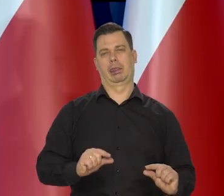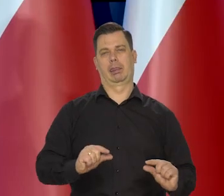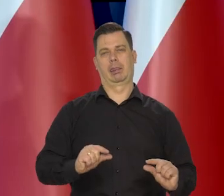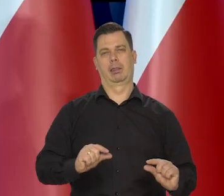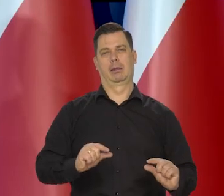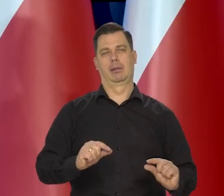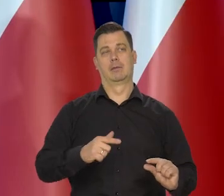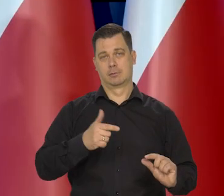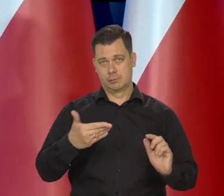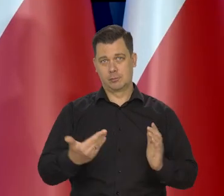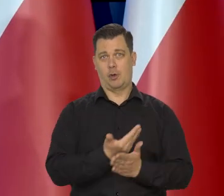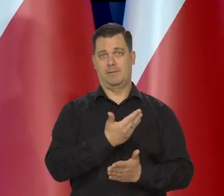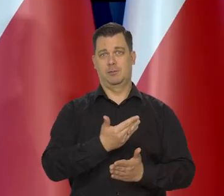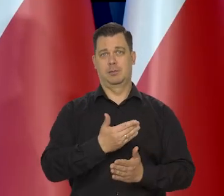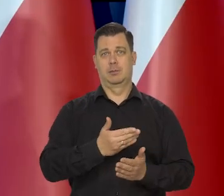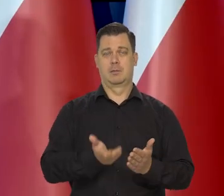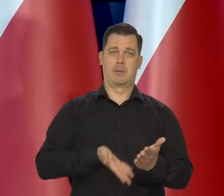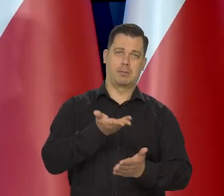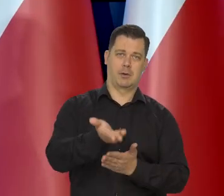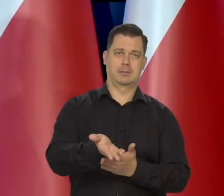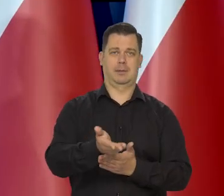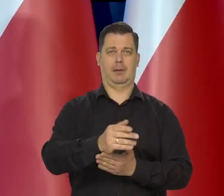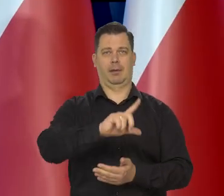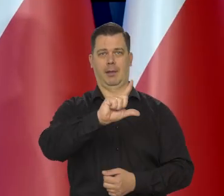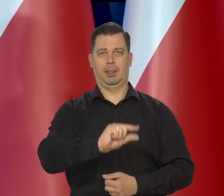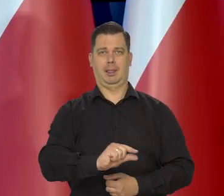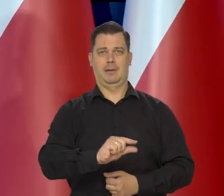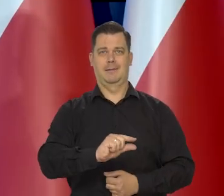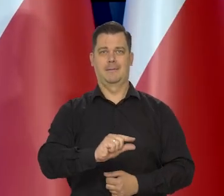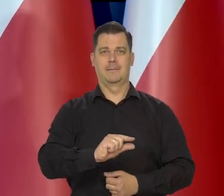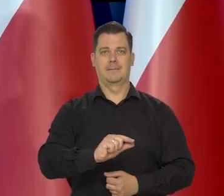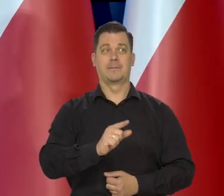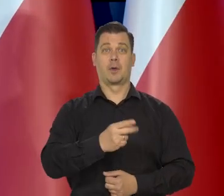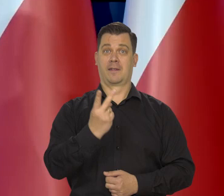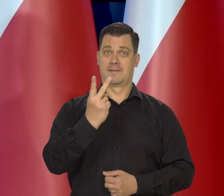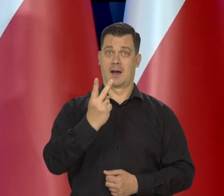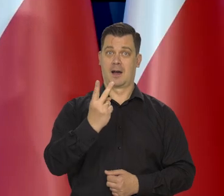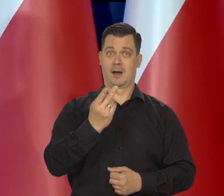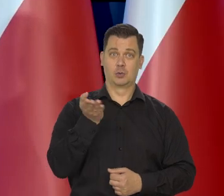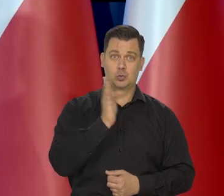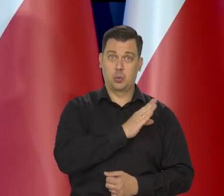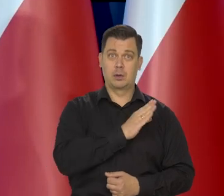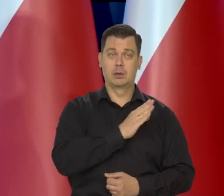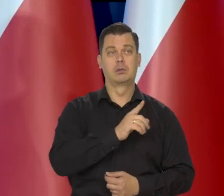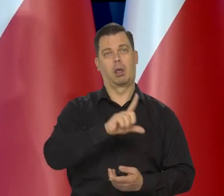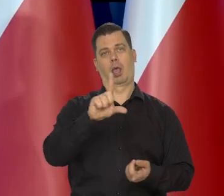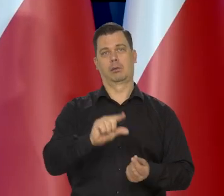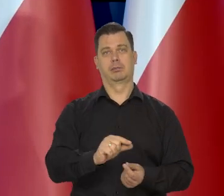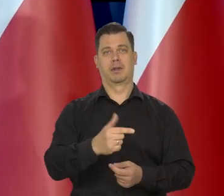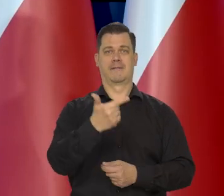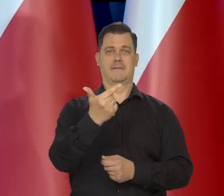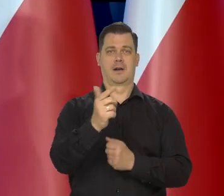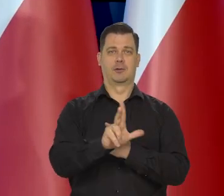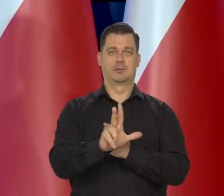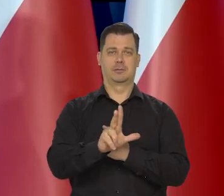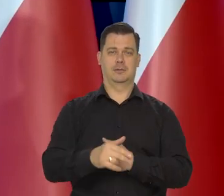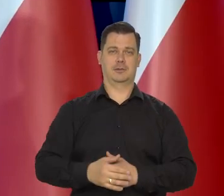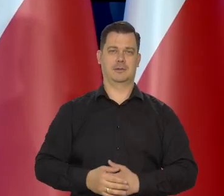Co powoduje te atrakcyjne wyprzedaże, że niektóre sieci sprzedają dwie kostki masła, i się kupuje to 2,80 za kostkę.